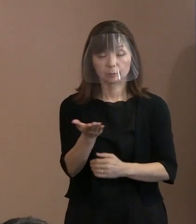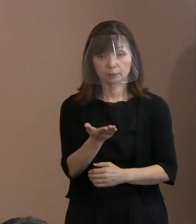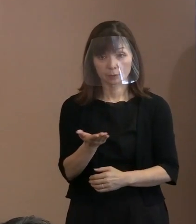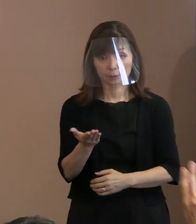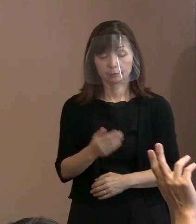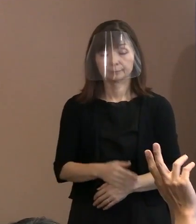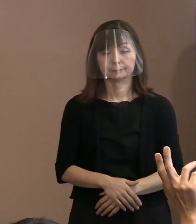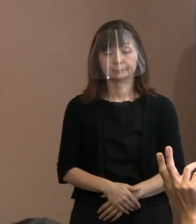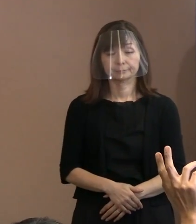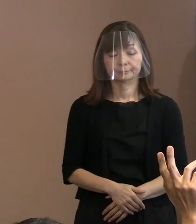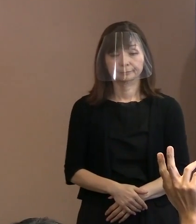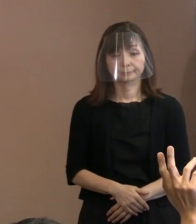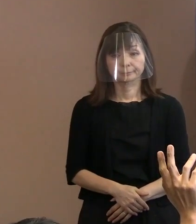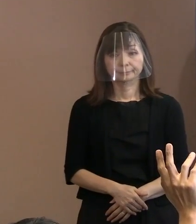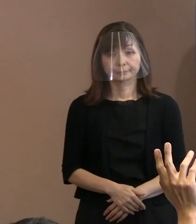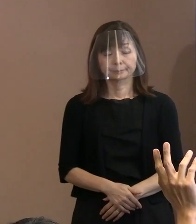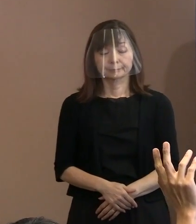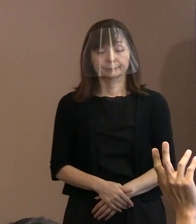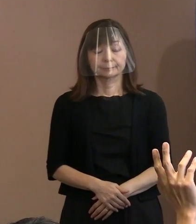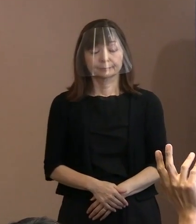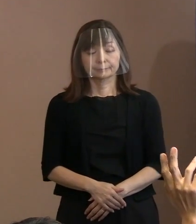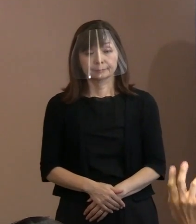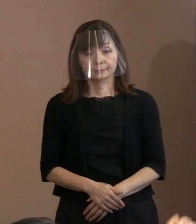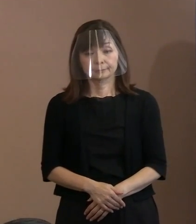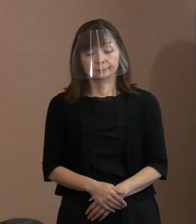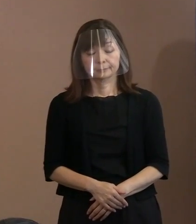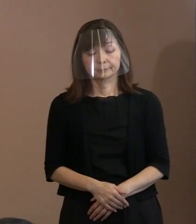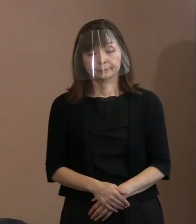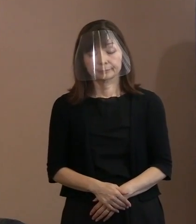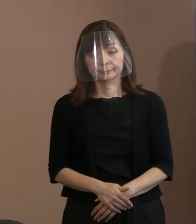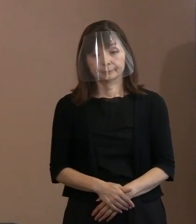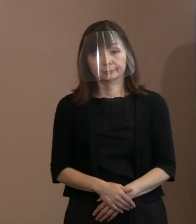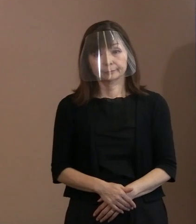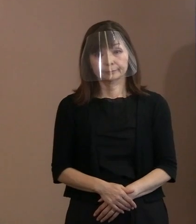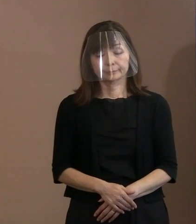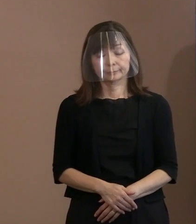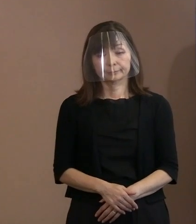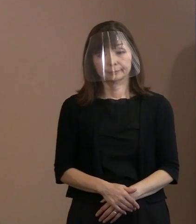■その他の質問■